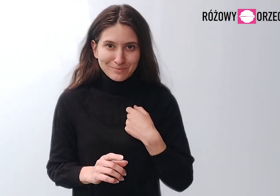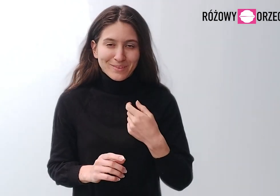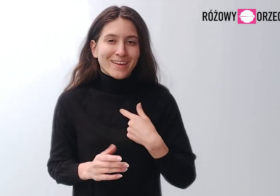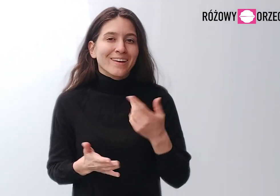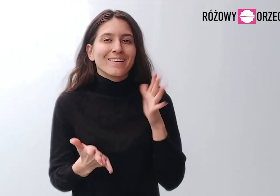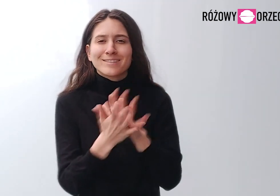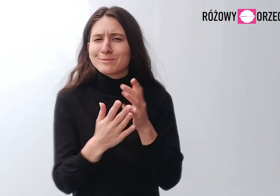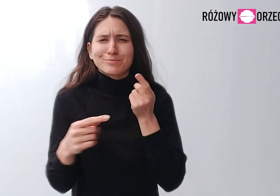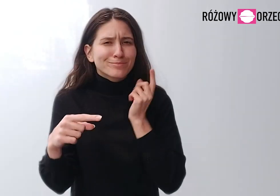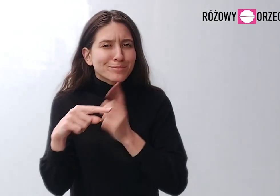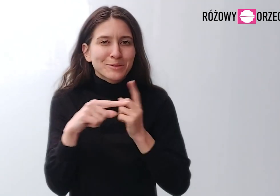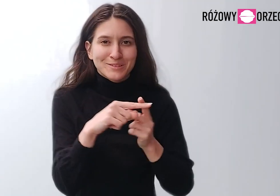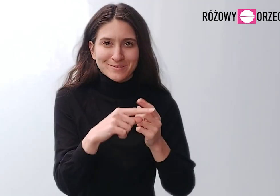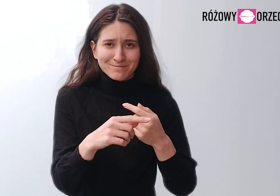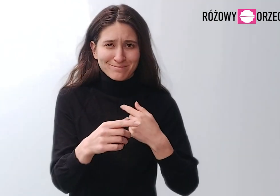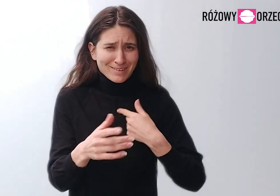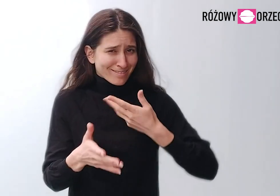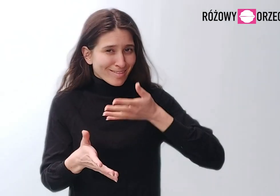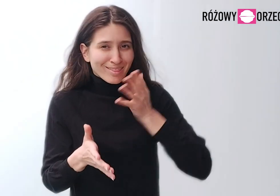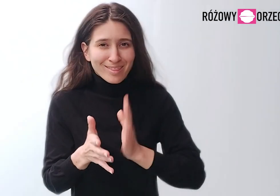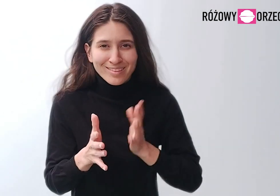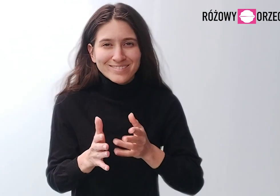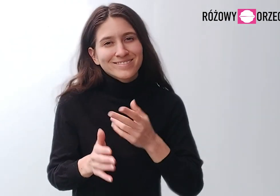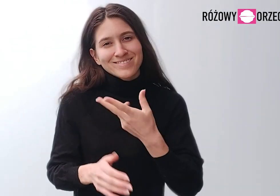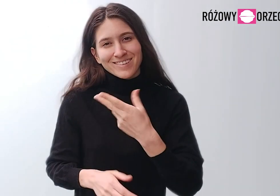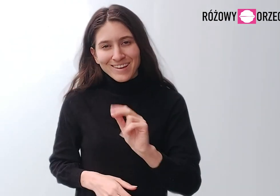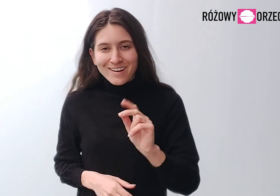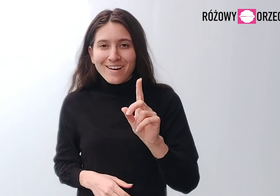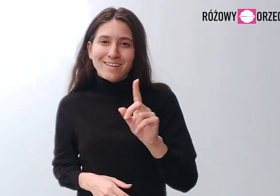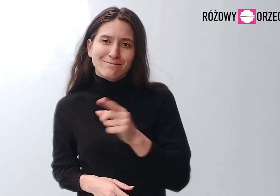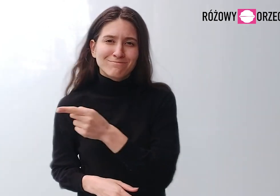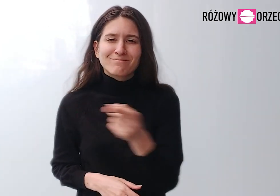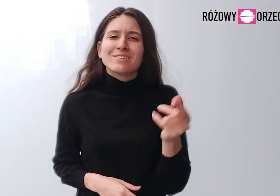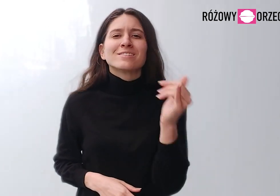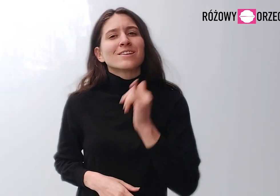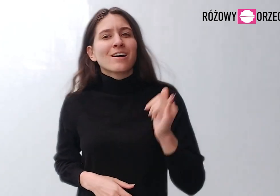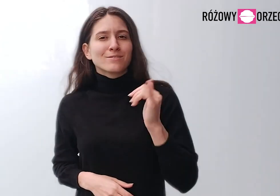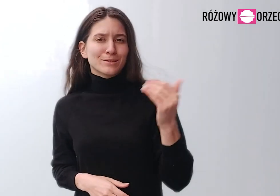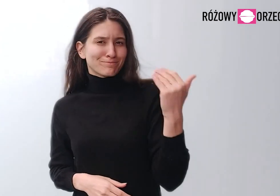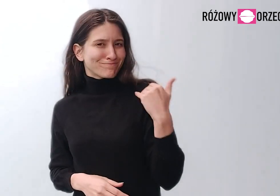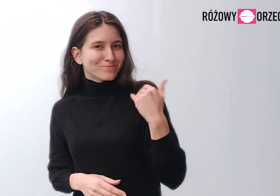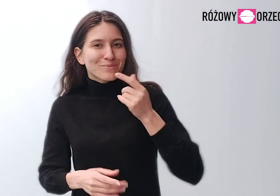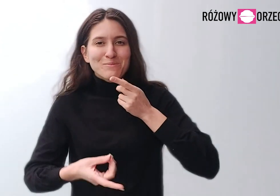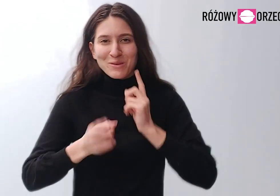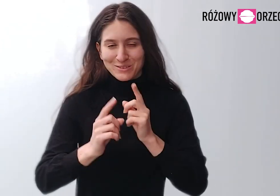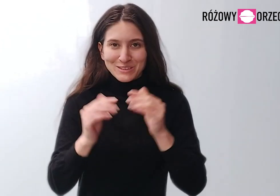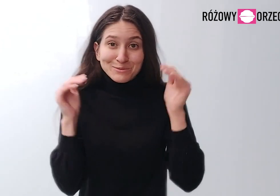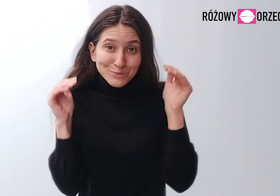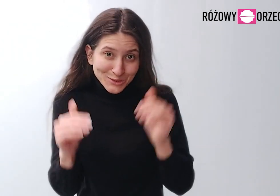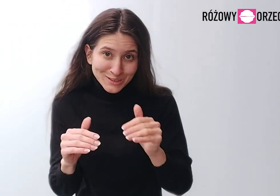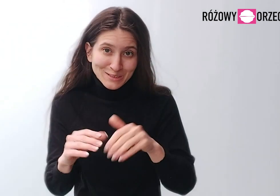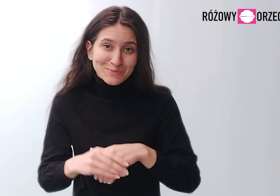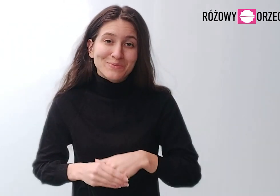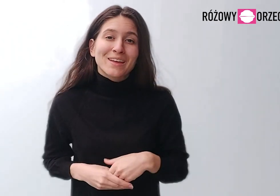Jestem osobą pozytywną. Nie gadam dużo, ale zawsze można mnie zaczepić i porozmawiać.